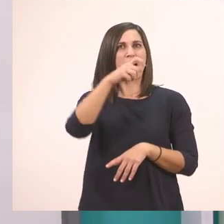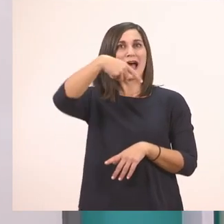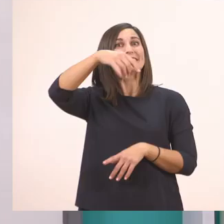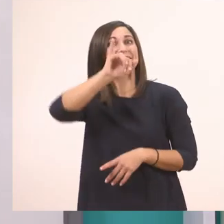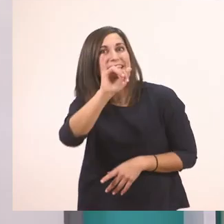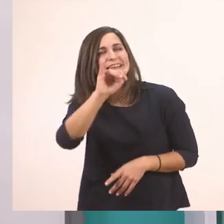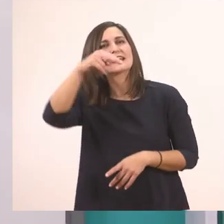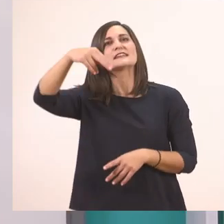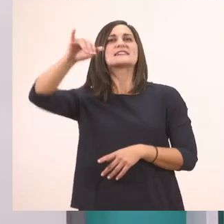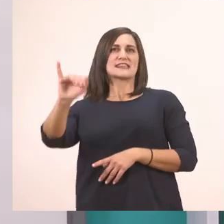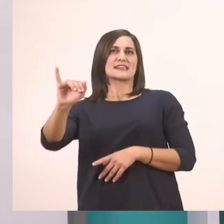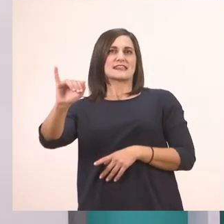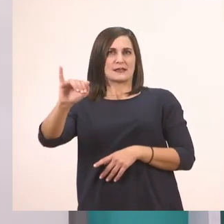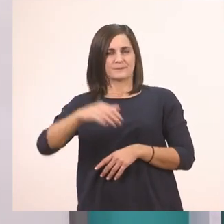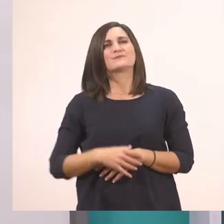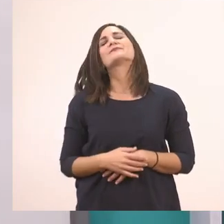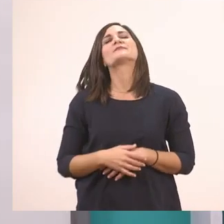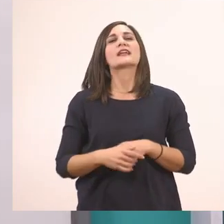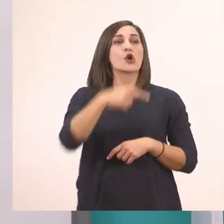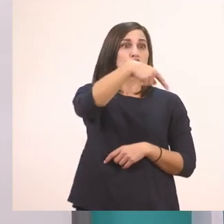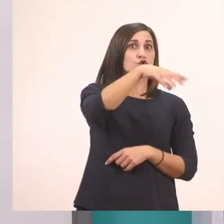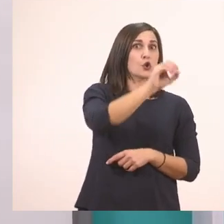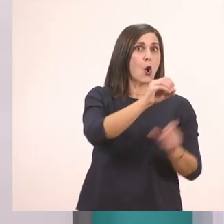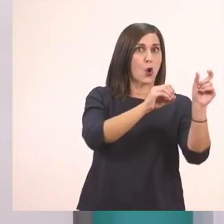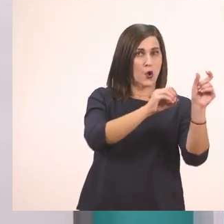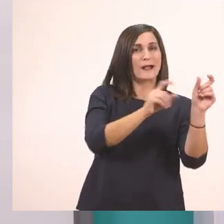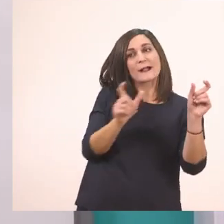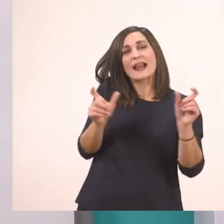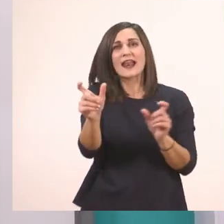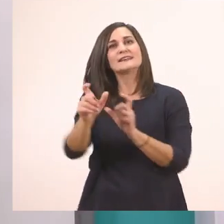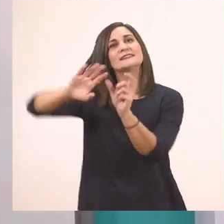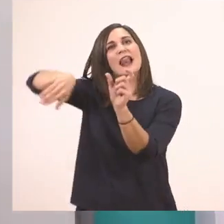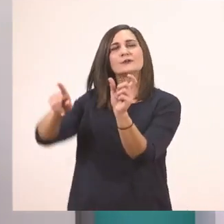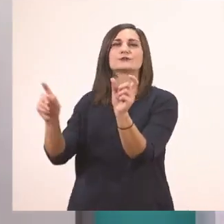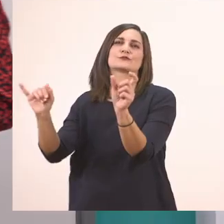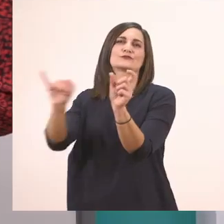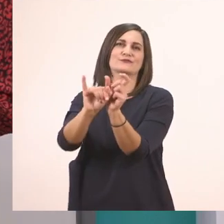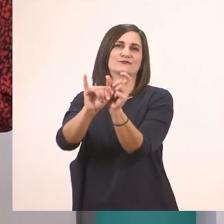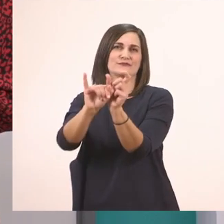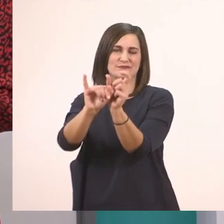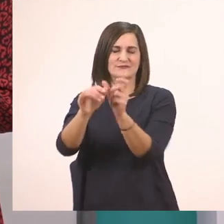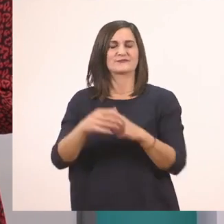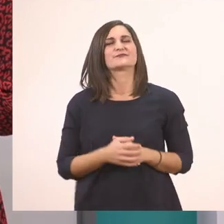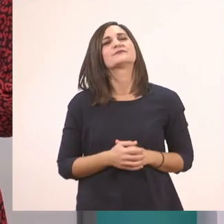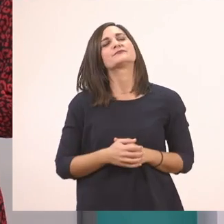Στο τέλος επειδή έχει μπροστά το "το" και στη μέση. Άλλη λεξούλα; Για σκεφτείτε.